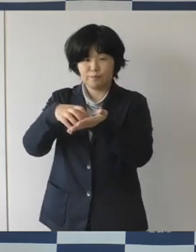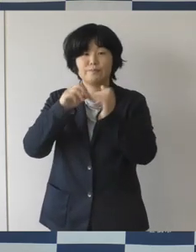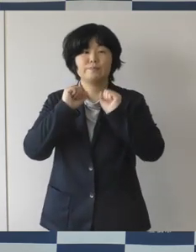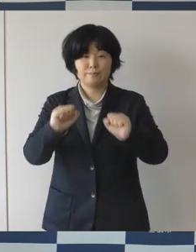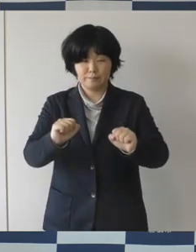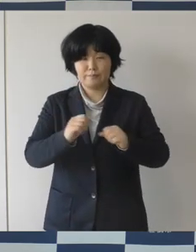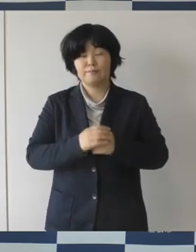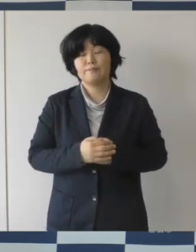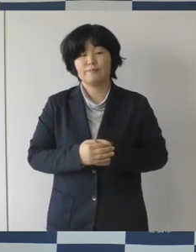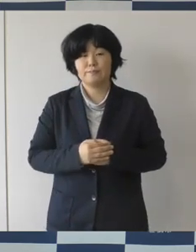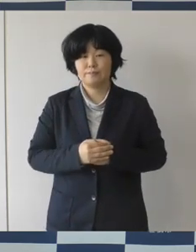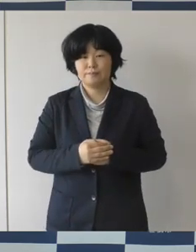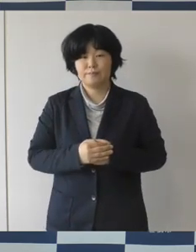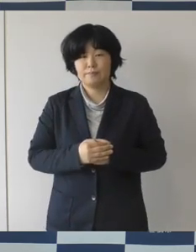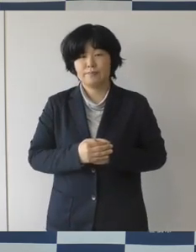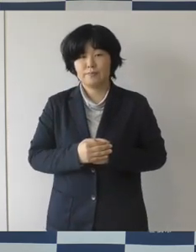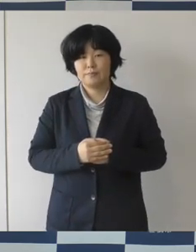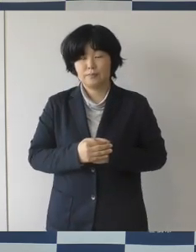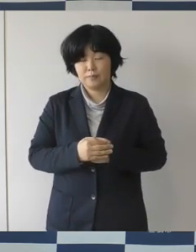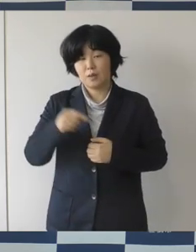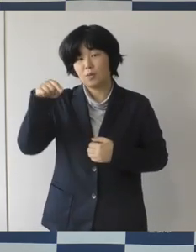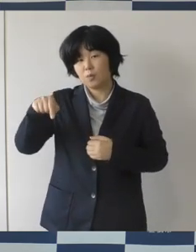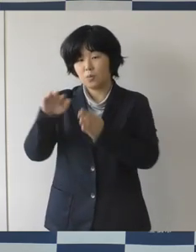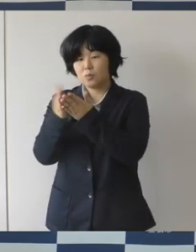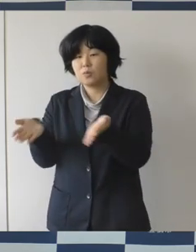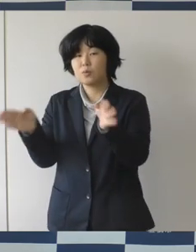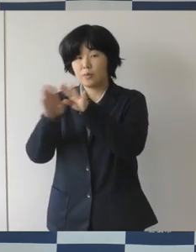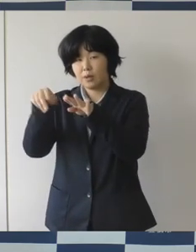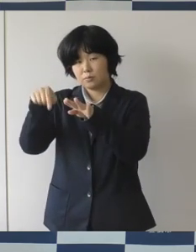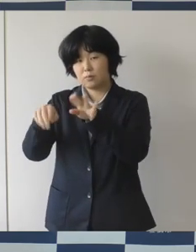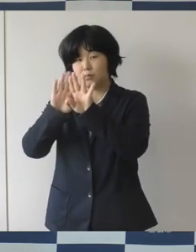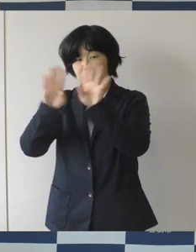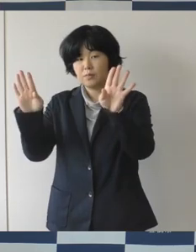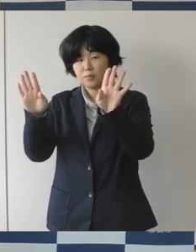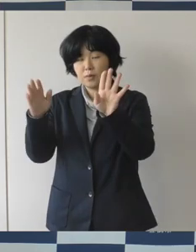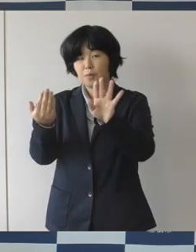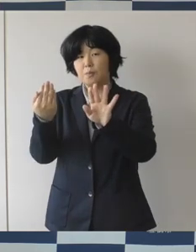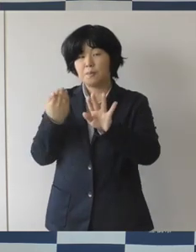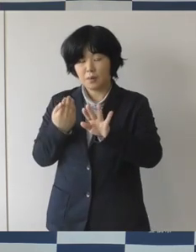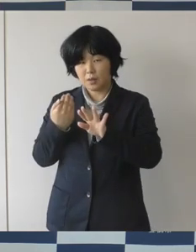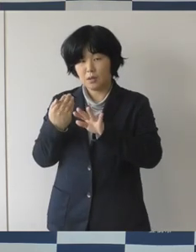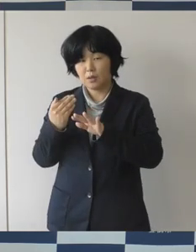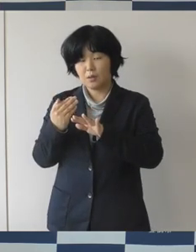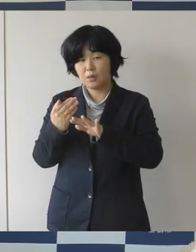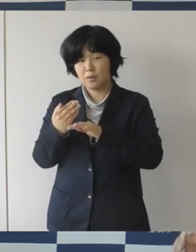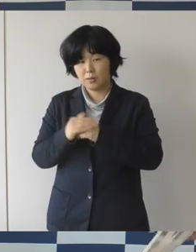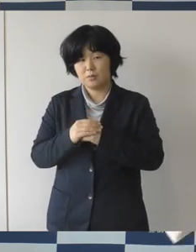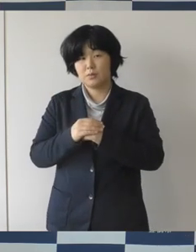まちなか図書館の開館前から目指すサービスを試行的に行った